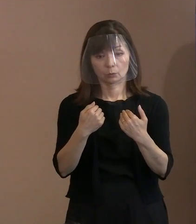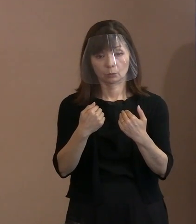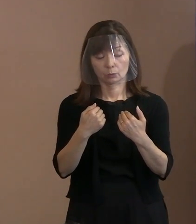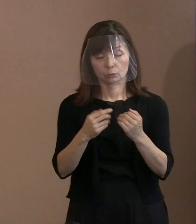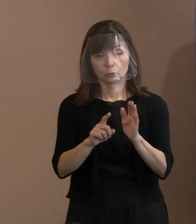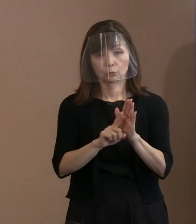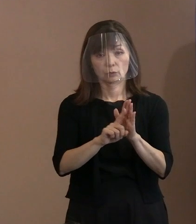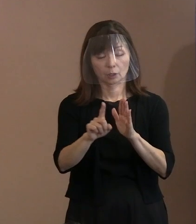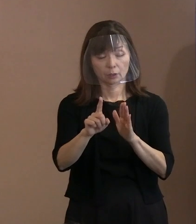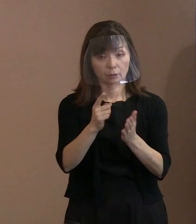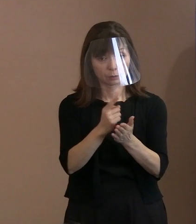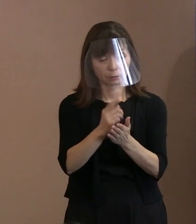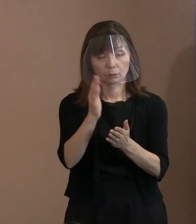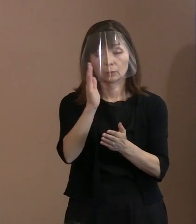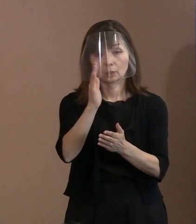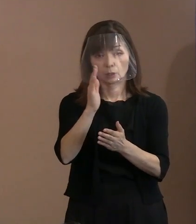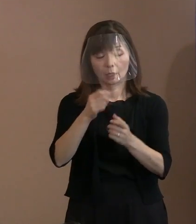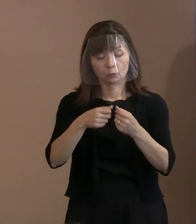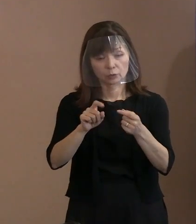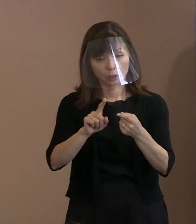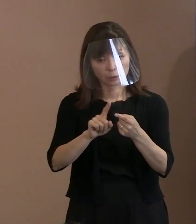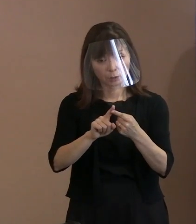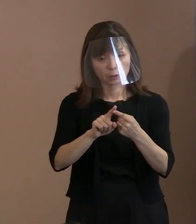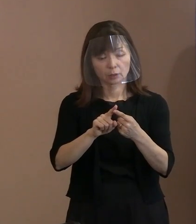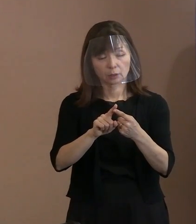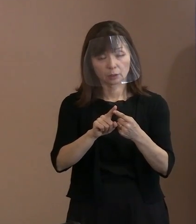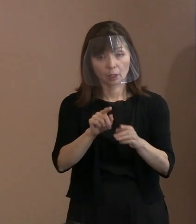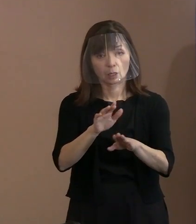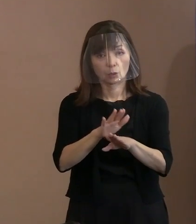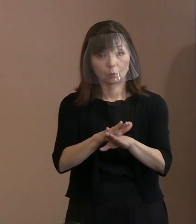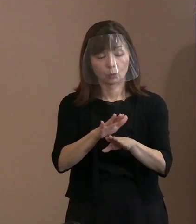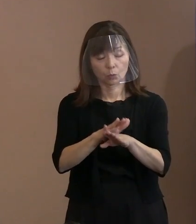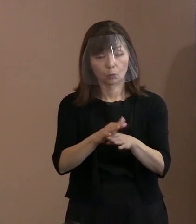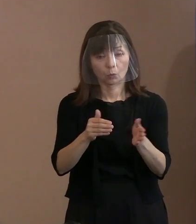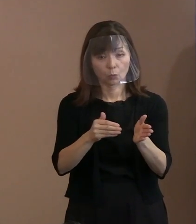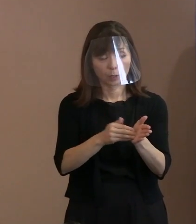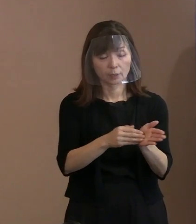具体的な対応方法まで出す ということになりました｡